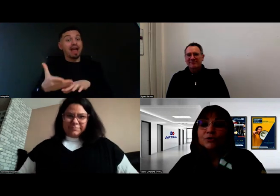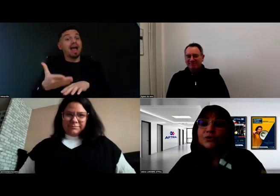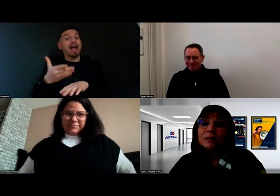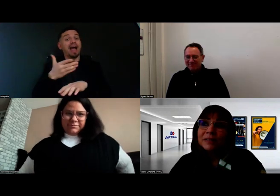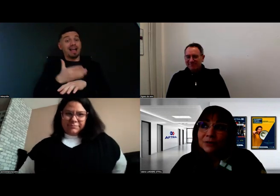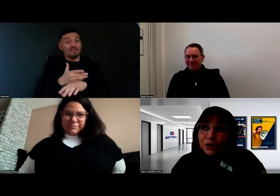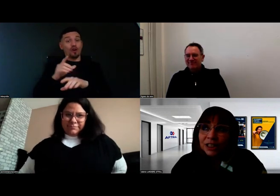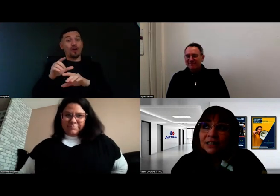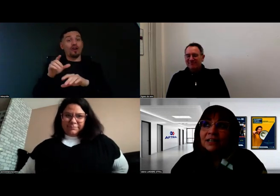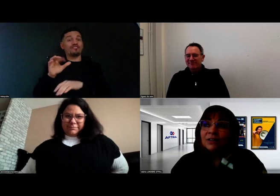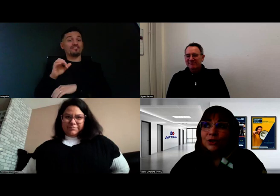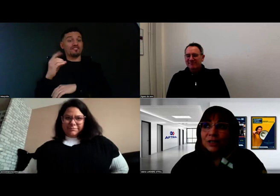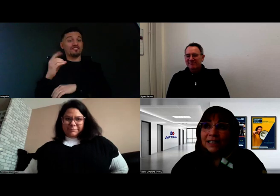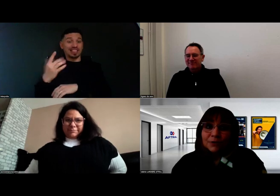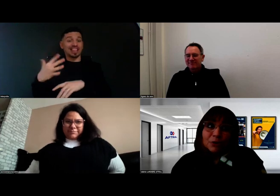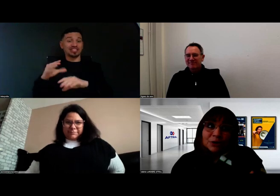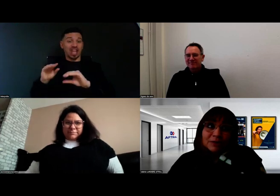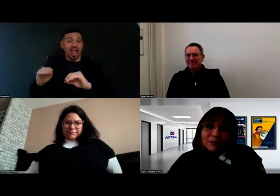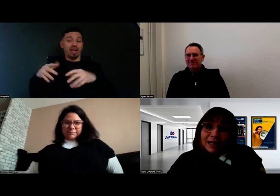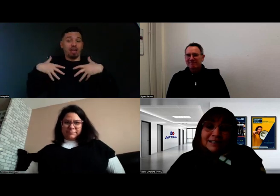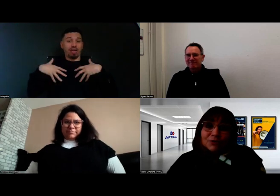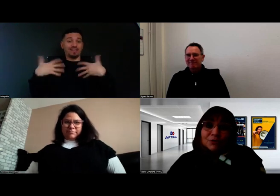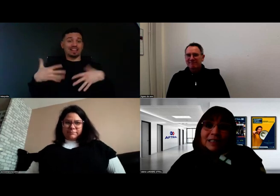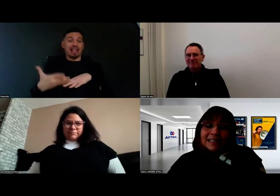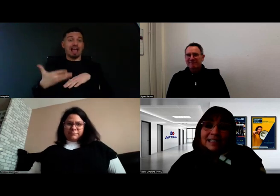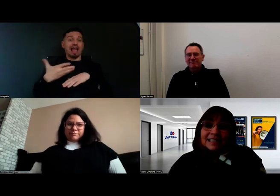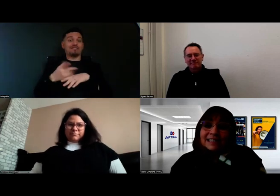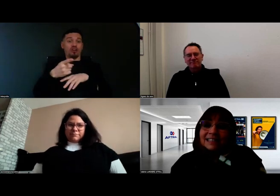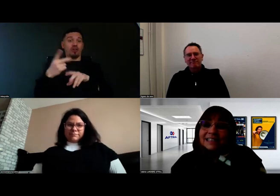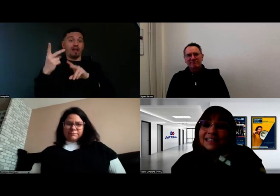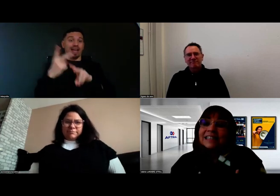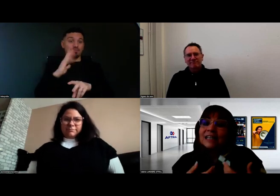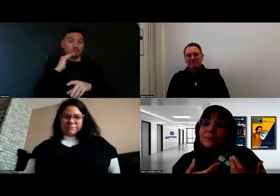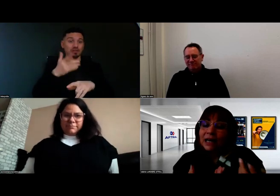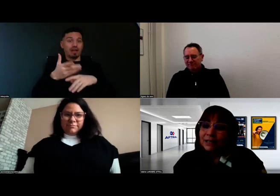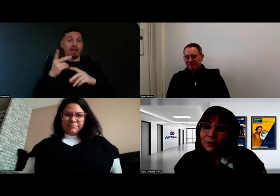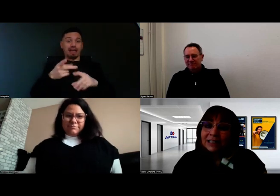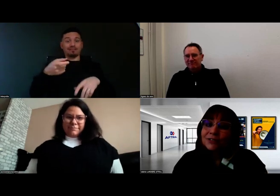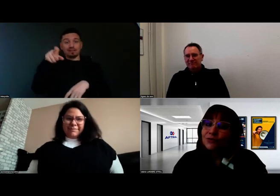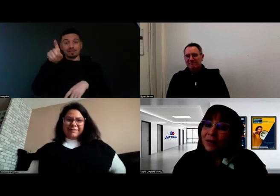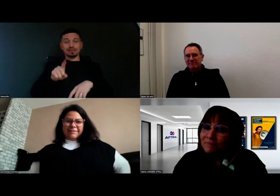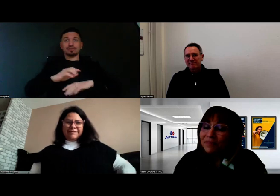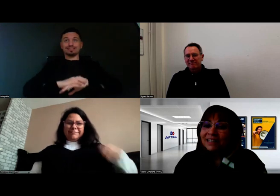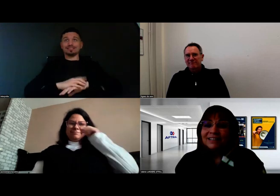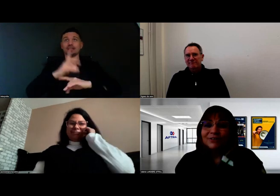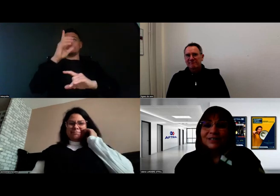Sur la pédagogie, je dirais que ce sont des systèmes à la fois très humains,